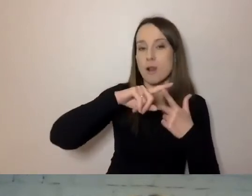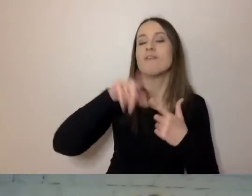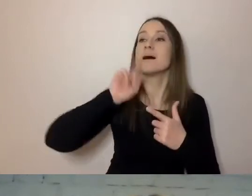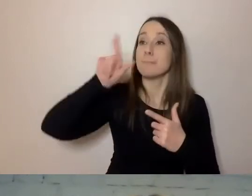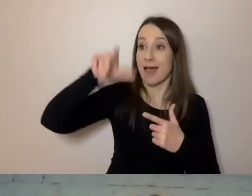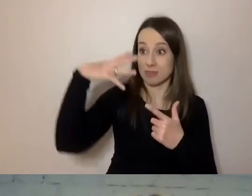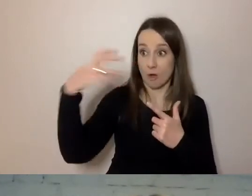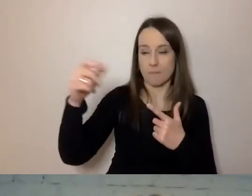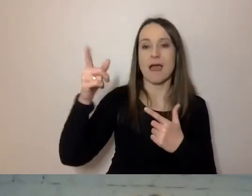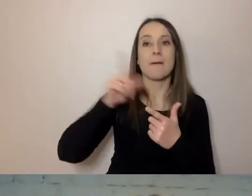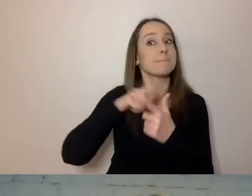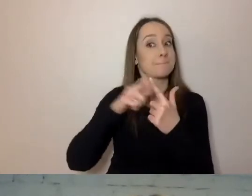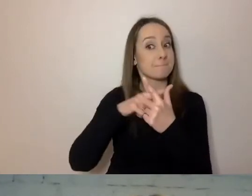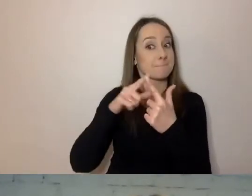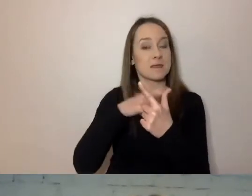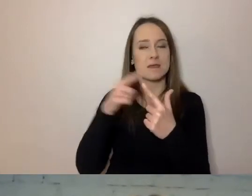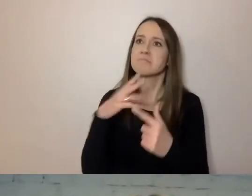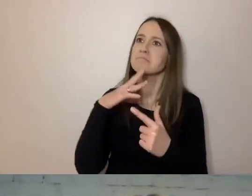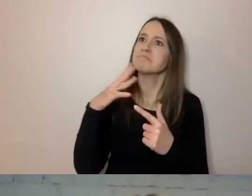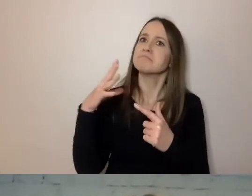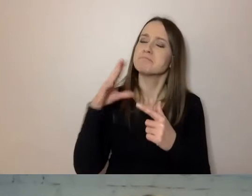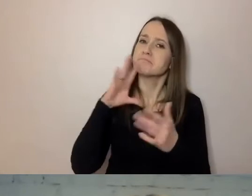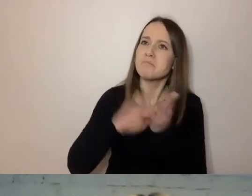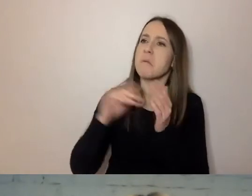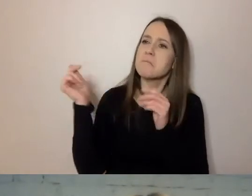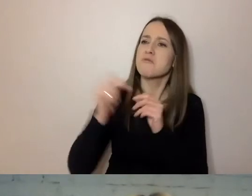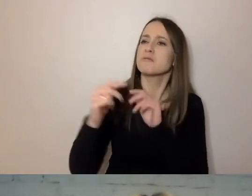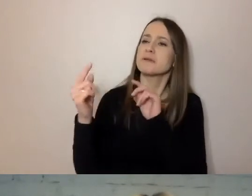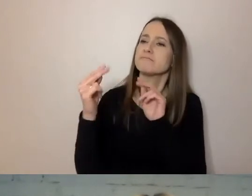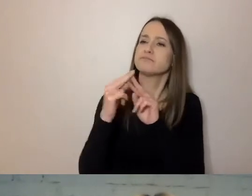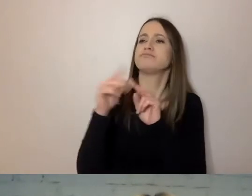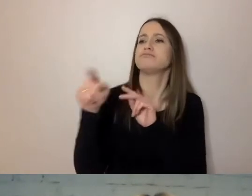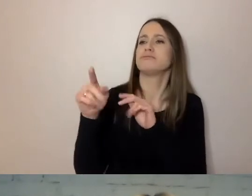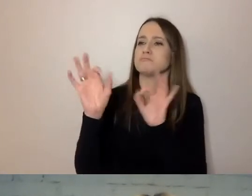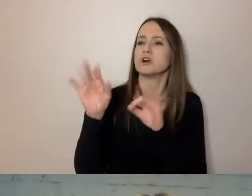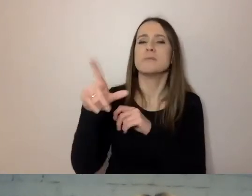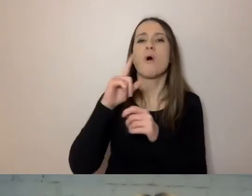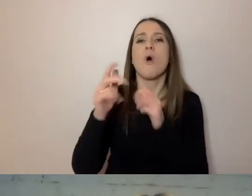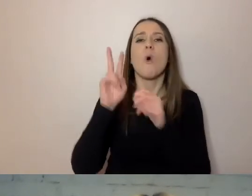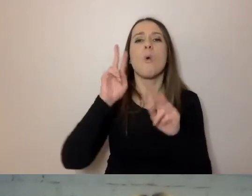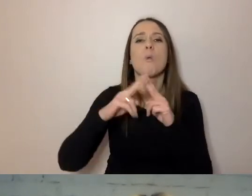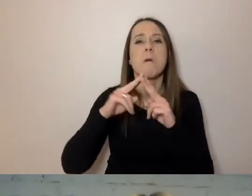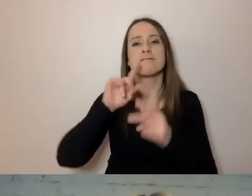Musimy na nowo pewne rzeczy przegadać, bo zmieniła się umowa. Napisali tak, jak powiedzieli.